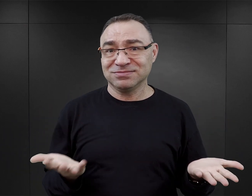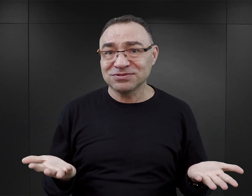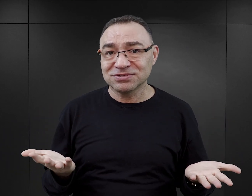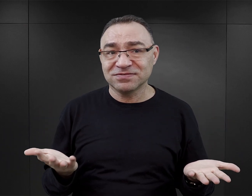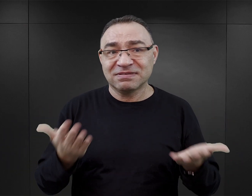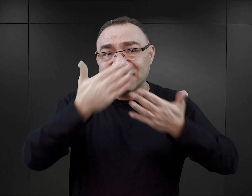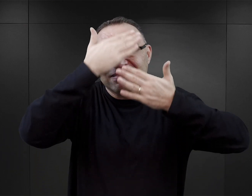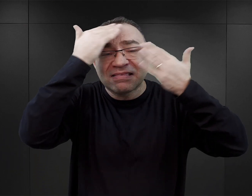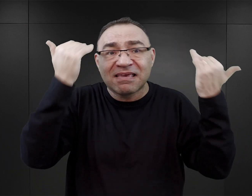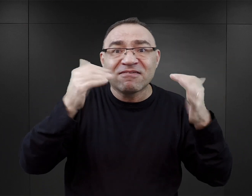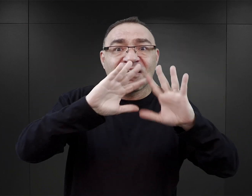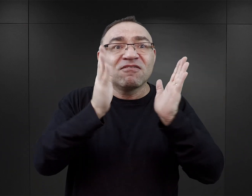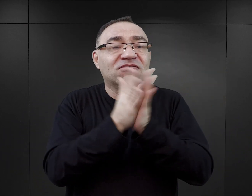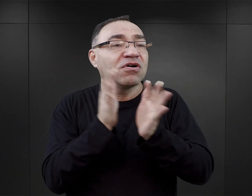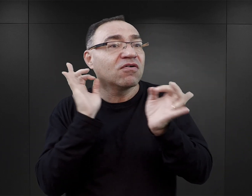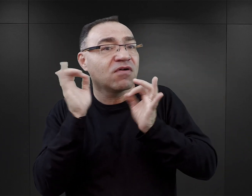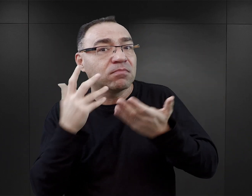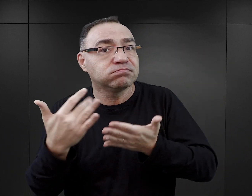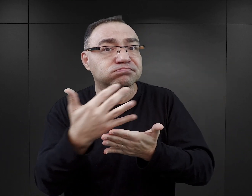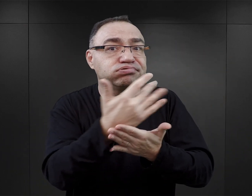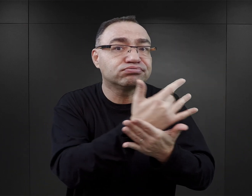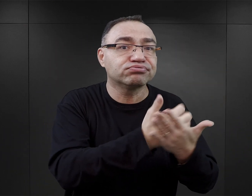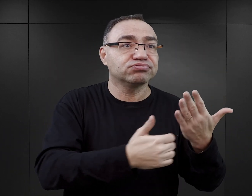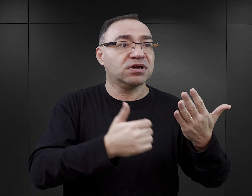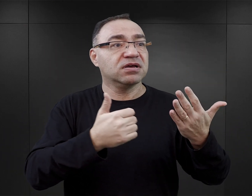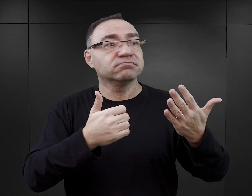nie mogli też widzieć wszystkich elementów obozu, wszystkich jego obszarów.